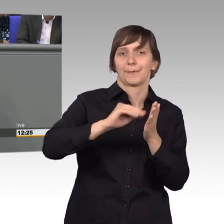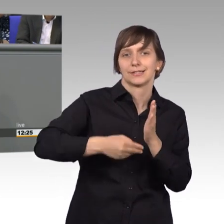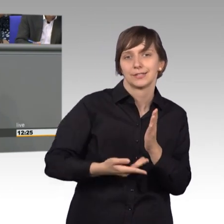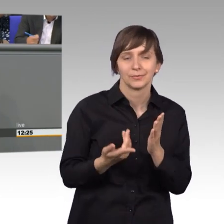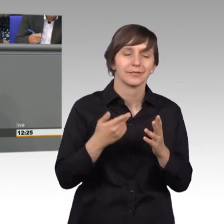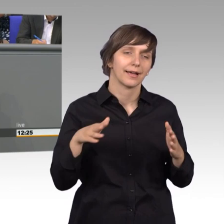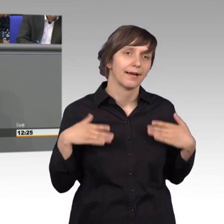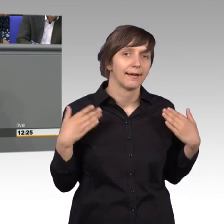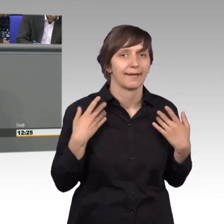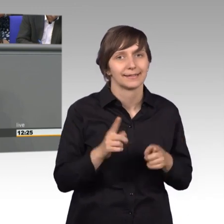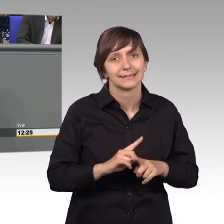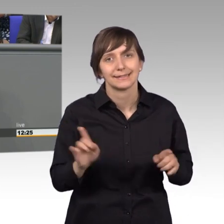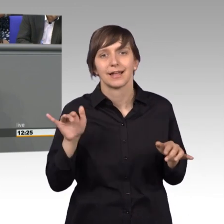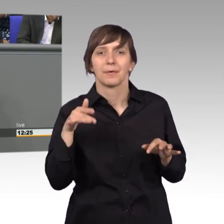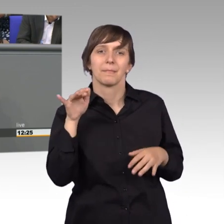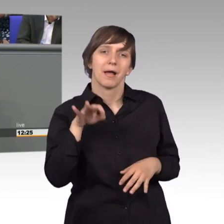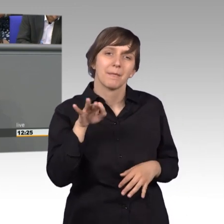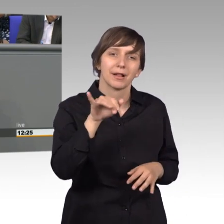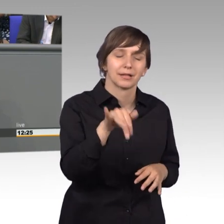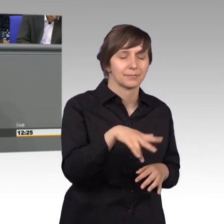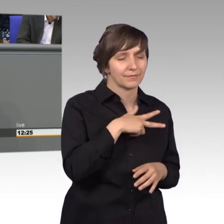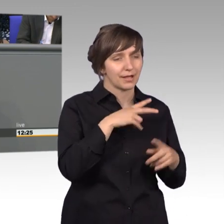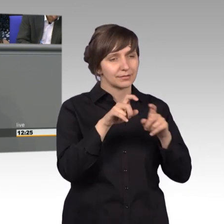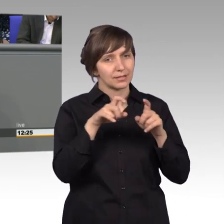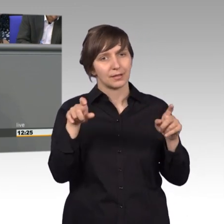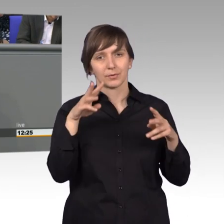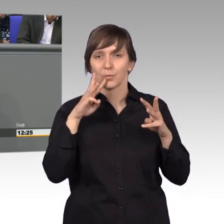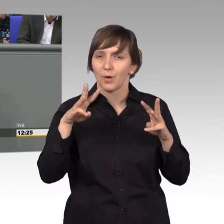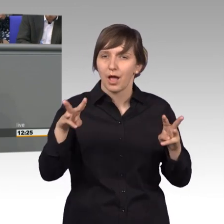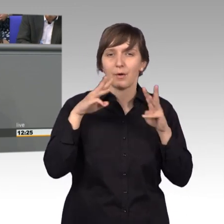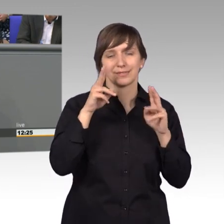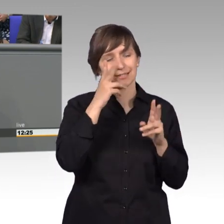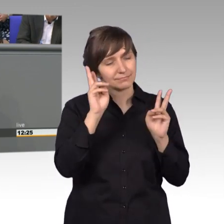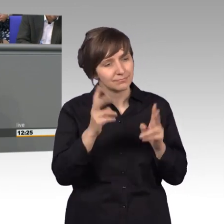aber wenn ich dann Perlen finde, wo ich sehe, da ist ein echtes Anliegen, das es